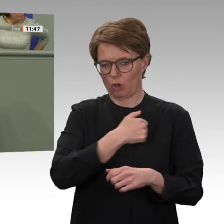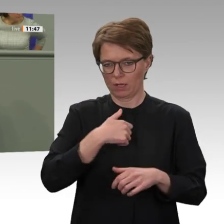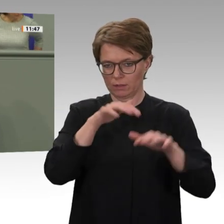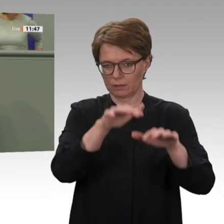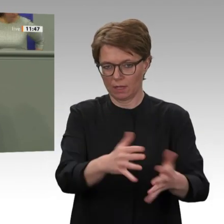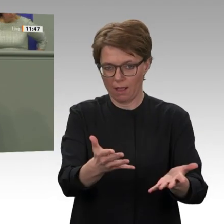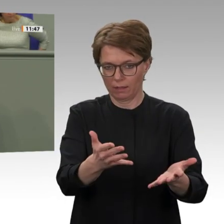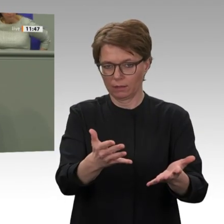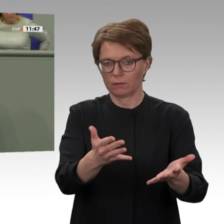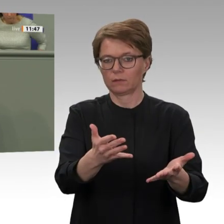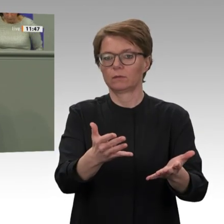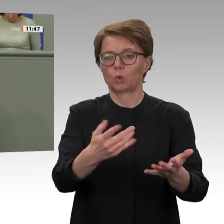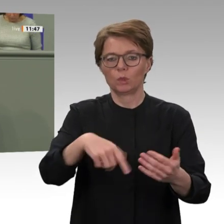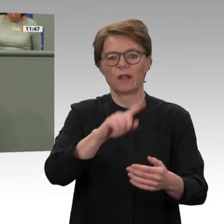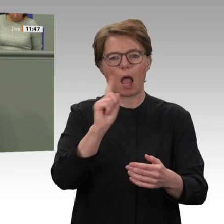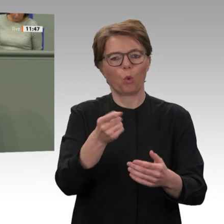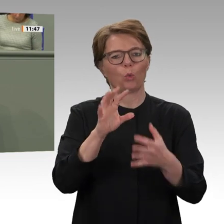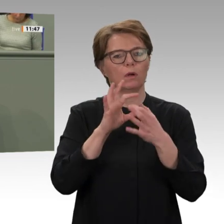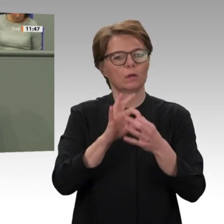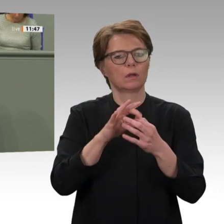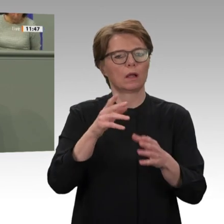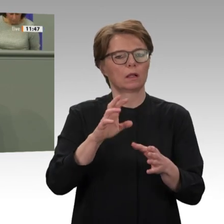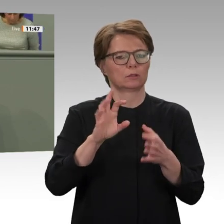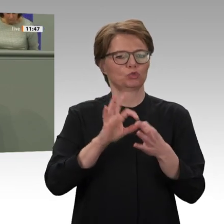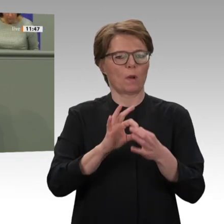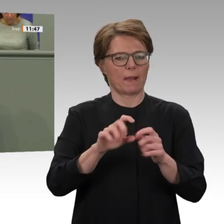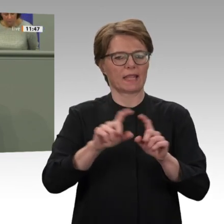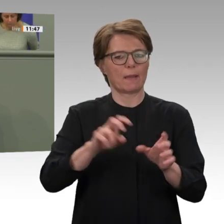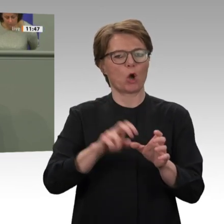und an den UN-Sicherheitsrat geschickt, in dem er seine Wünsche für eine